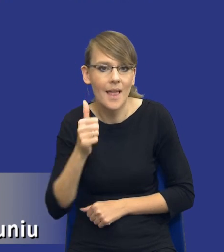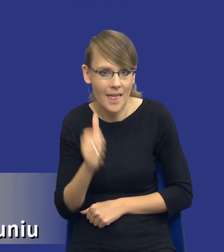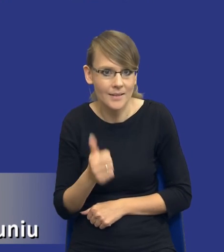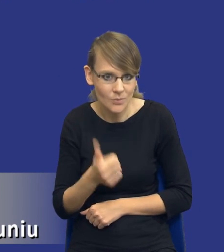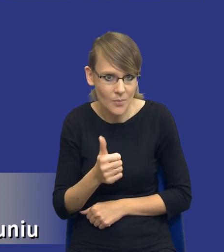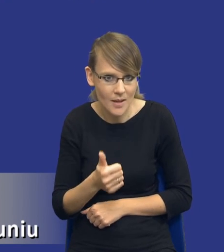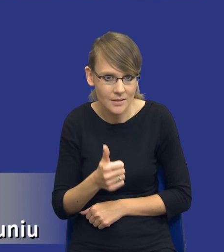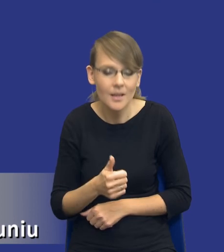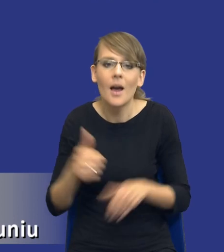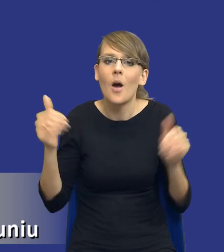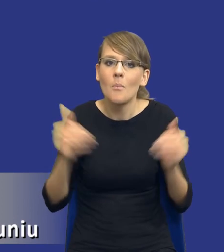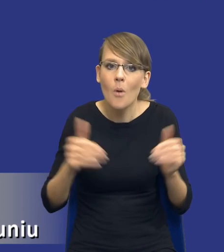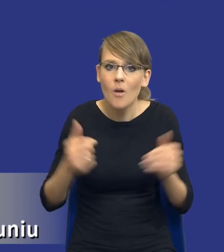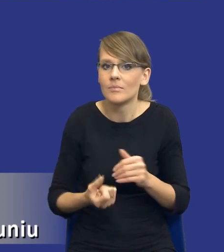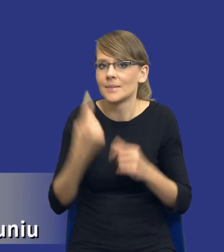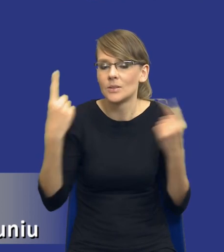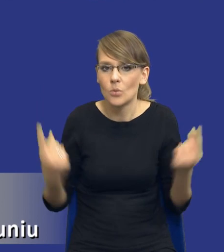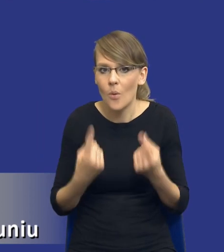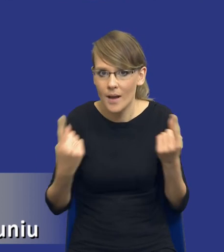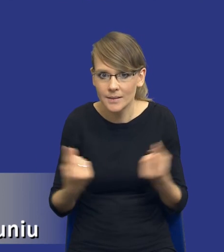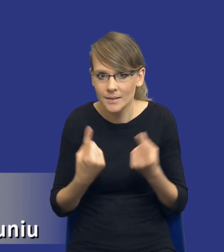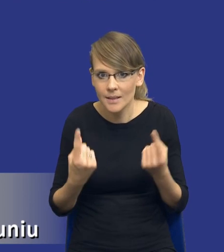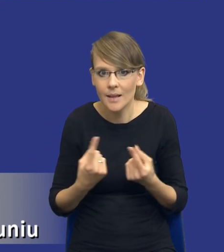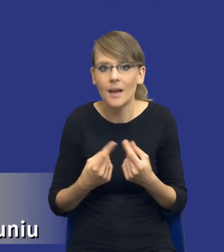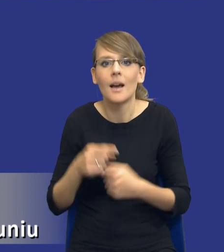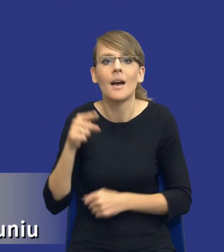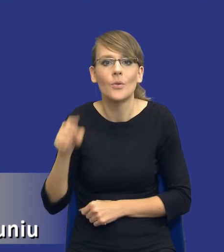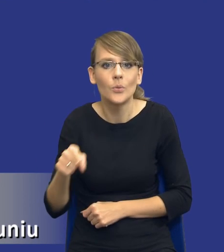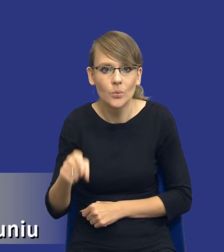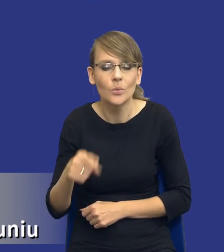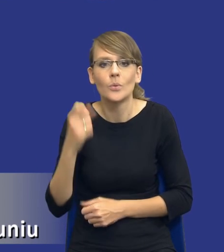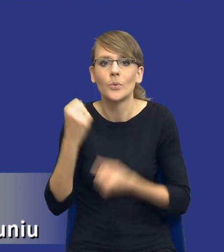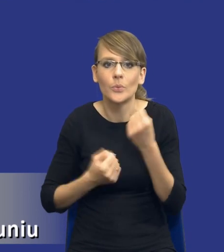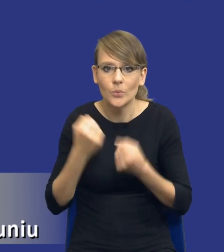Może się zdarzyć taka sytuacja, że przy tego typu skomplikowanych zamówieniach